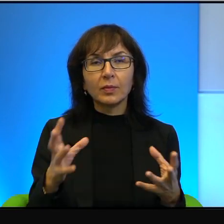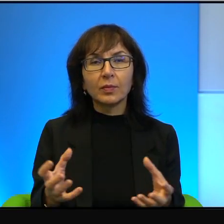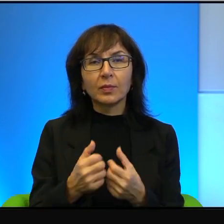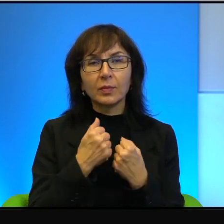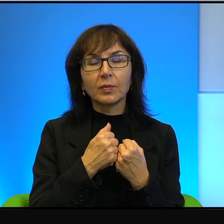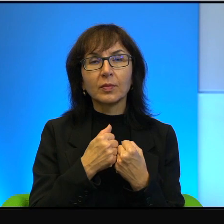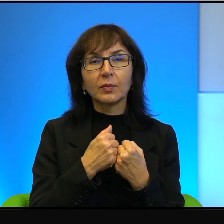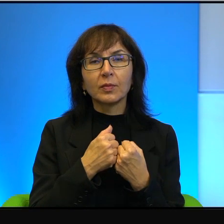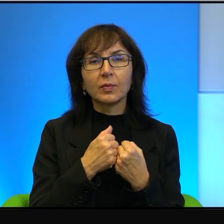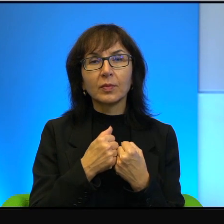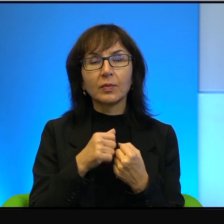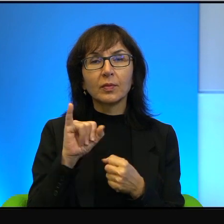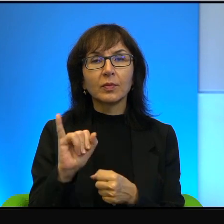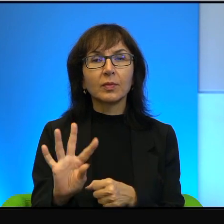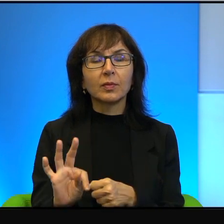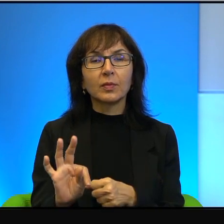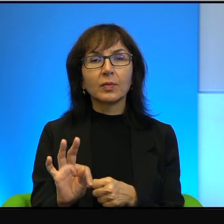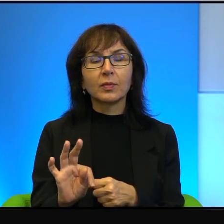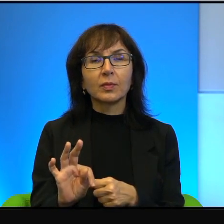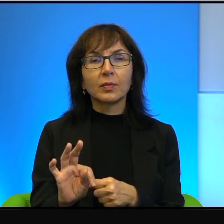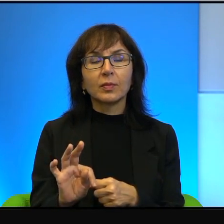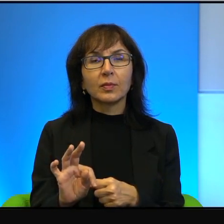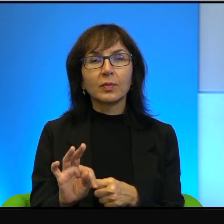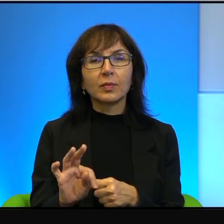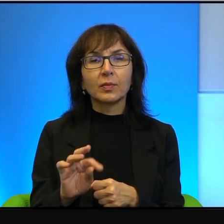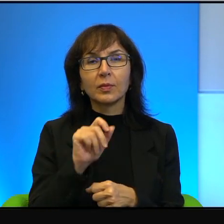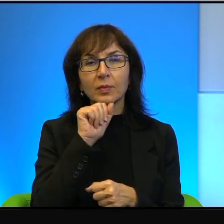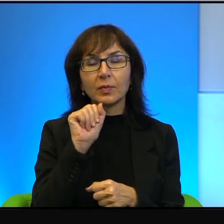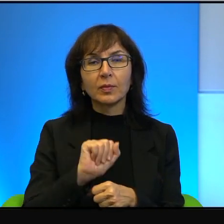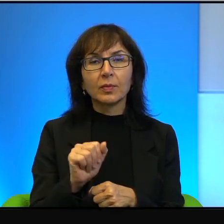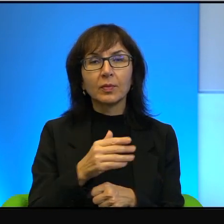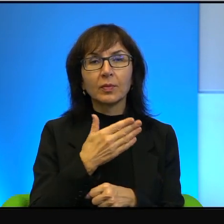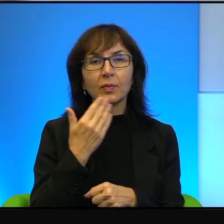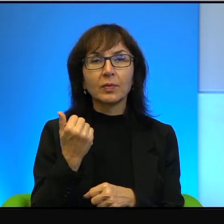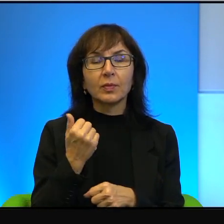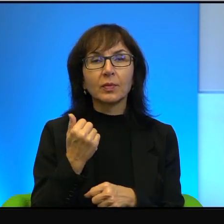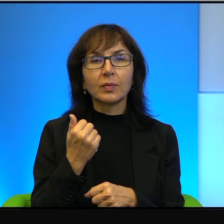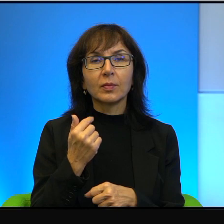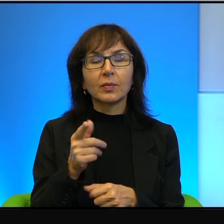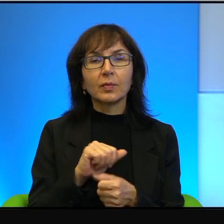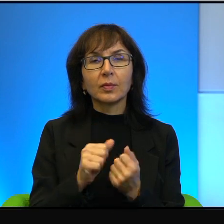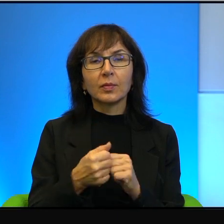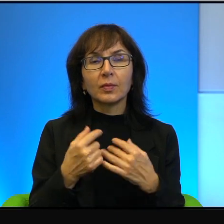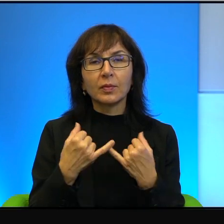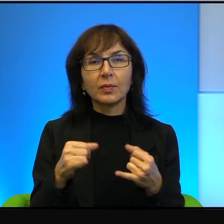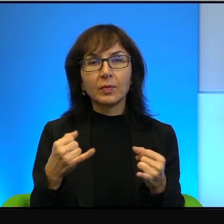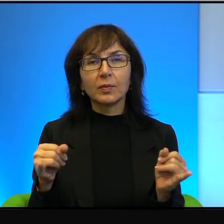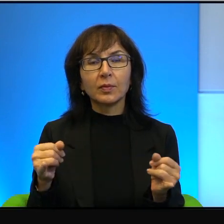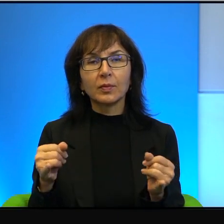IP na przykład. W ogóle tutaj nie ma, to są jakby inne rejestry